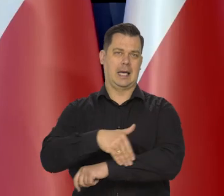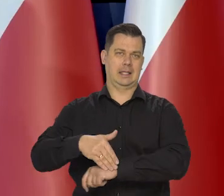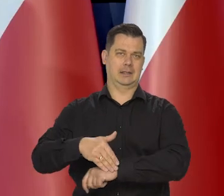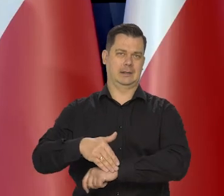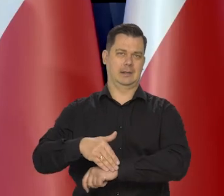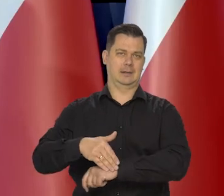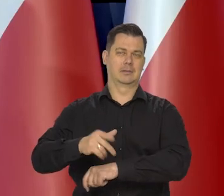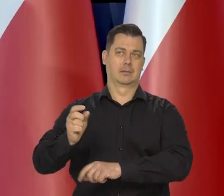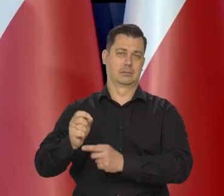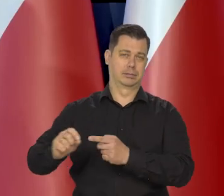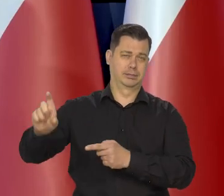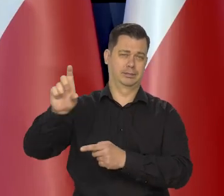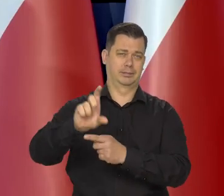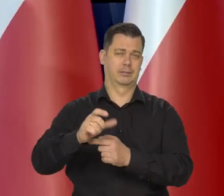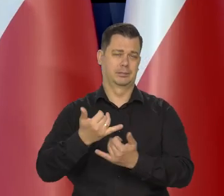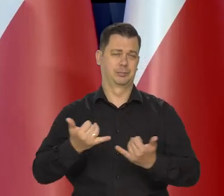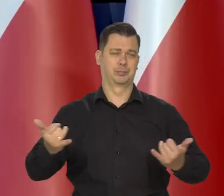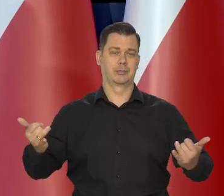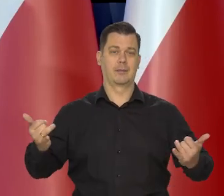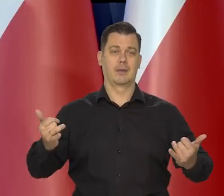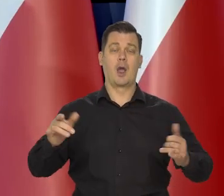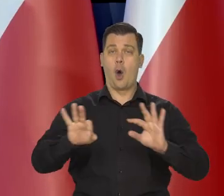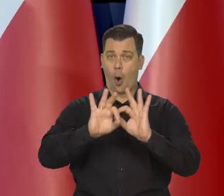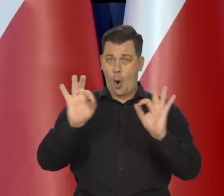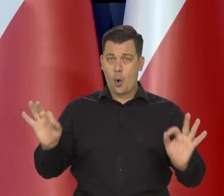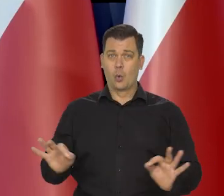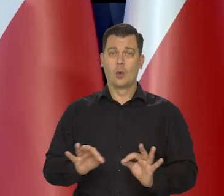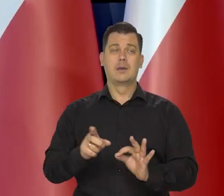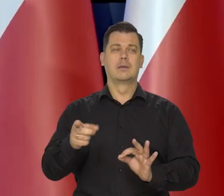Generalnie rzecz biorąc powodowanymi najpierw przez pandemię.